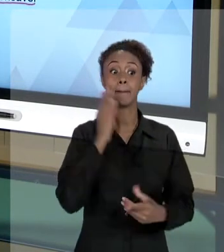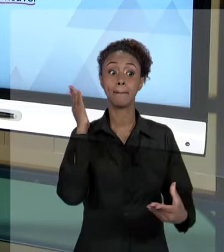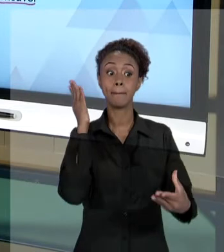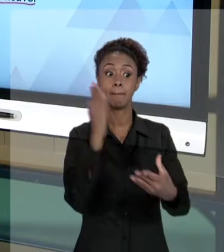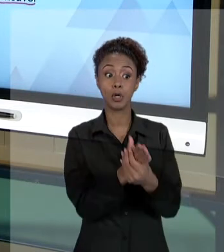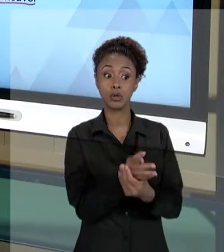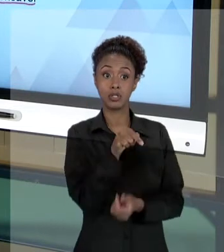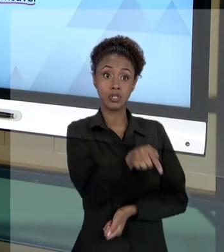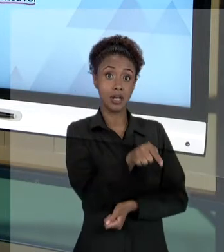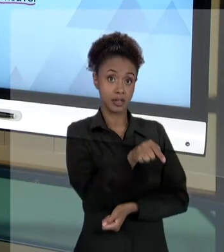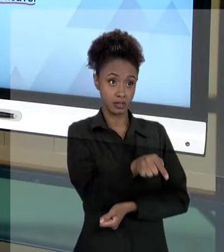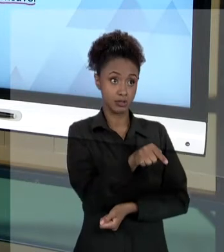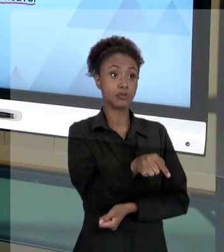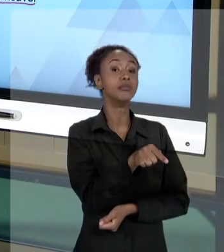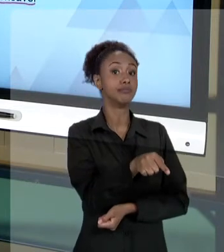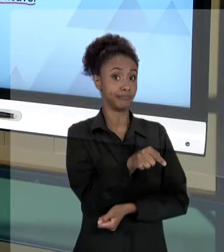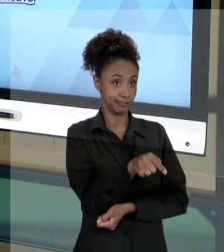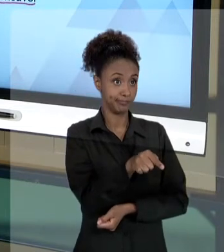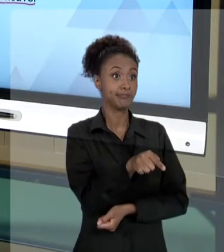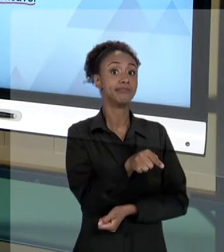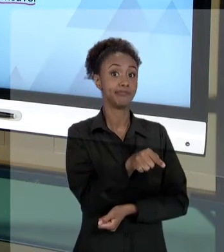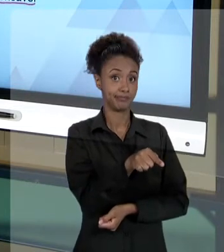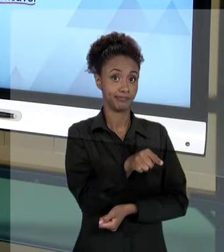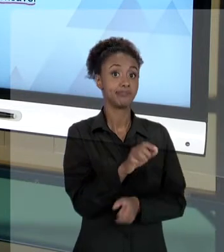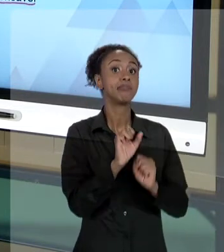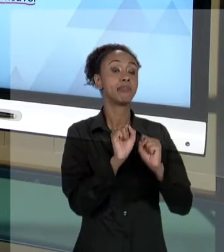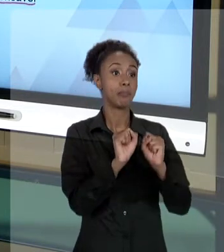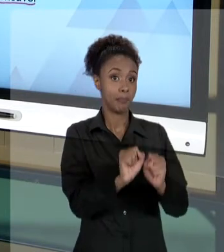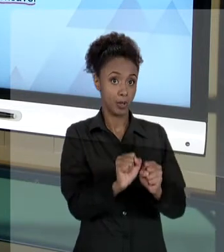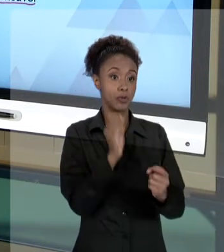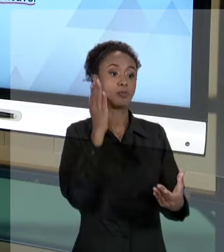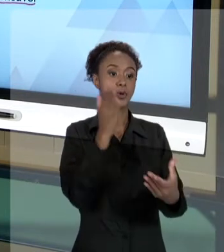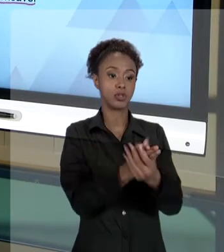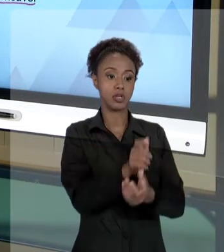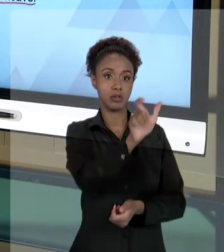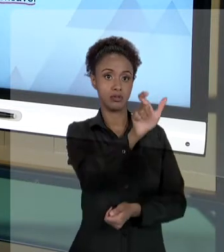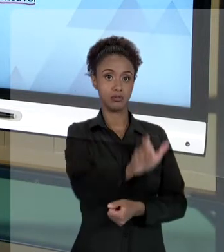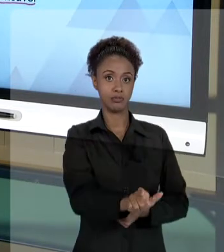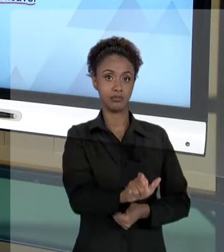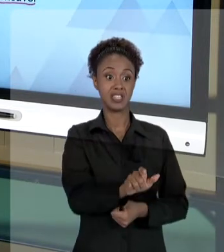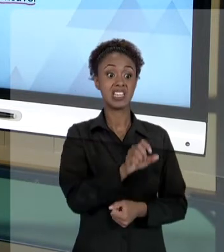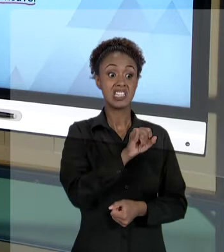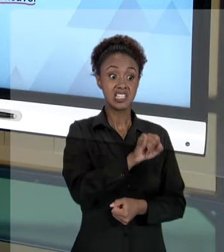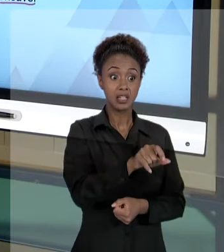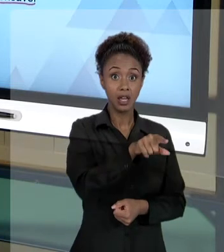NOS CASOS DE DOLO OU CULPA. ENTÃO, ESSE AGENTE QUE TENHA PRATICADO O ATO COM DOLO OU CULPA PODE